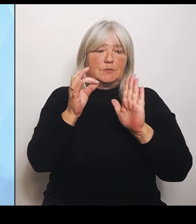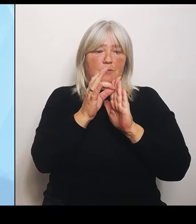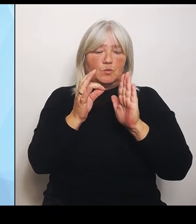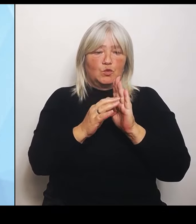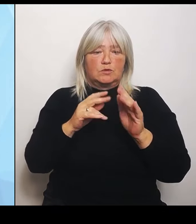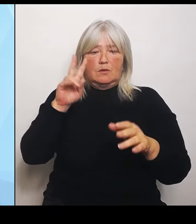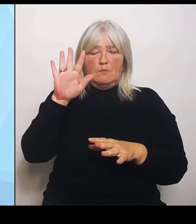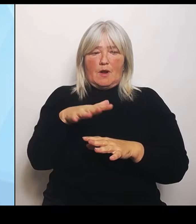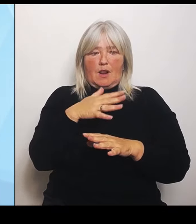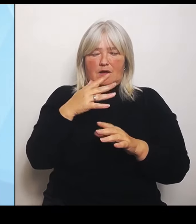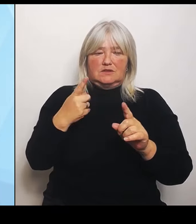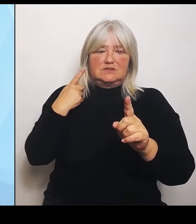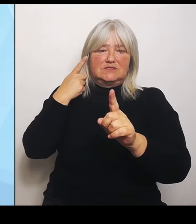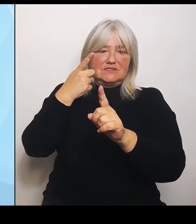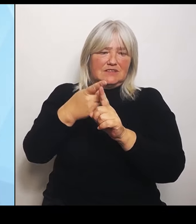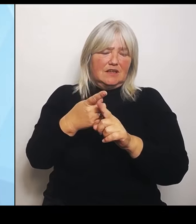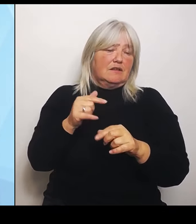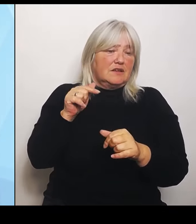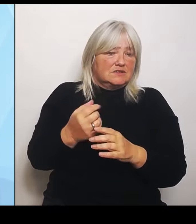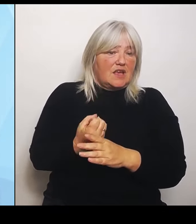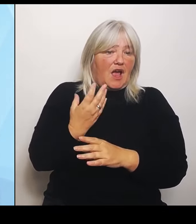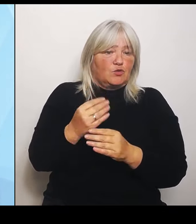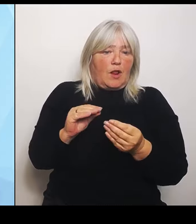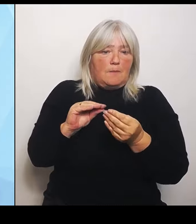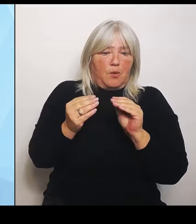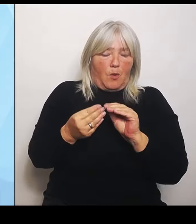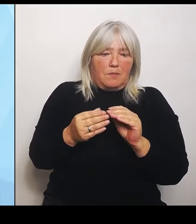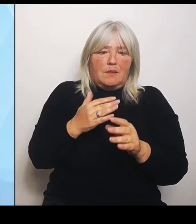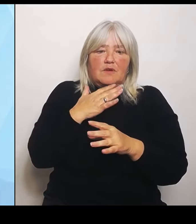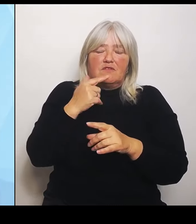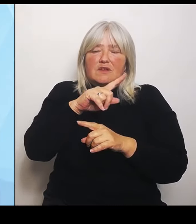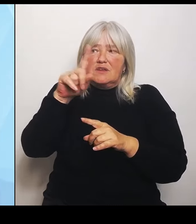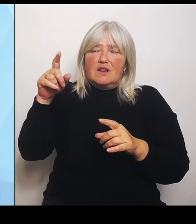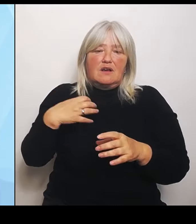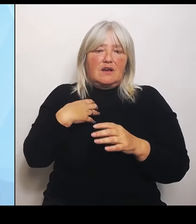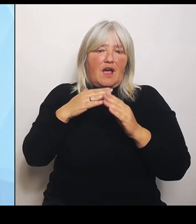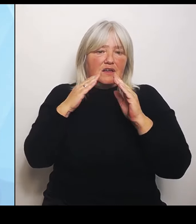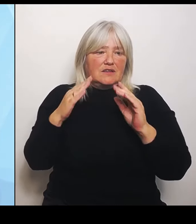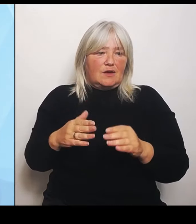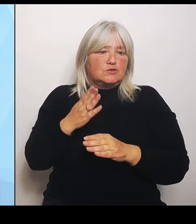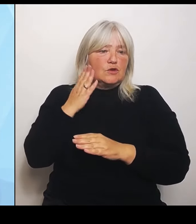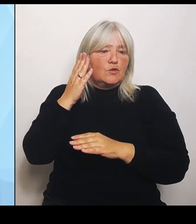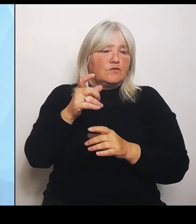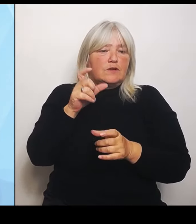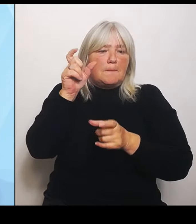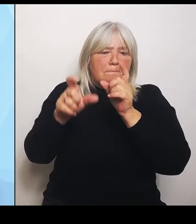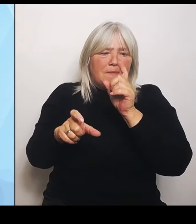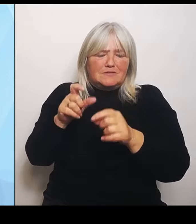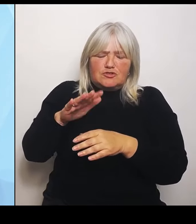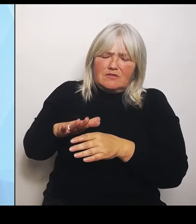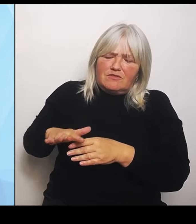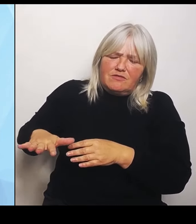künftig die Menschen und zwar flächendeckend bei uns im Freistaat medizinisch gut versorgt werden. Deshalb steht der Freistaat den